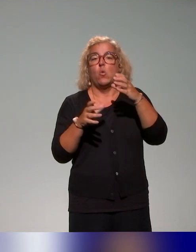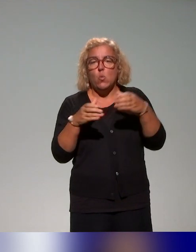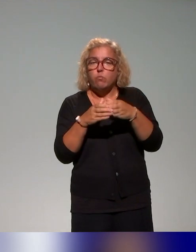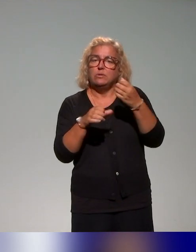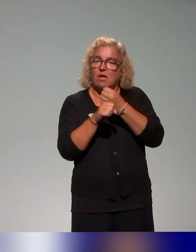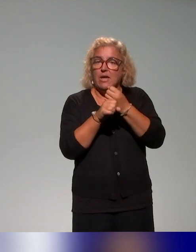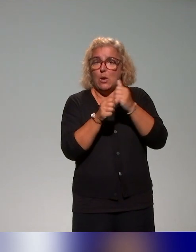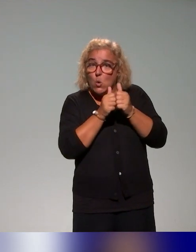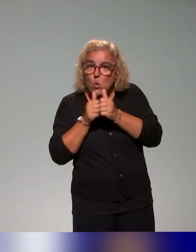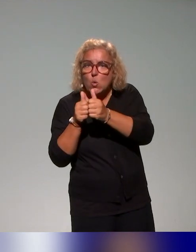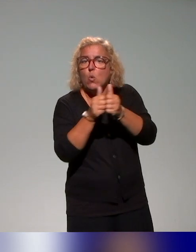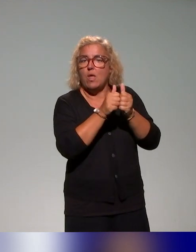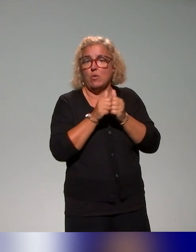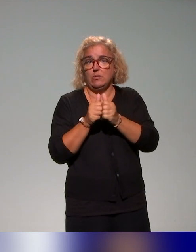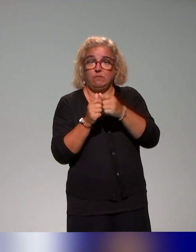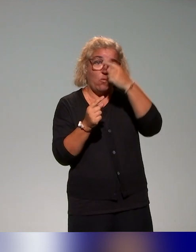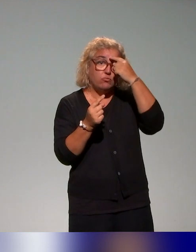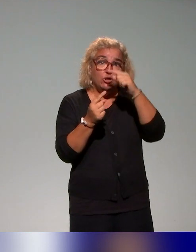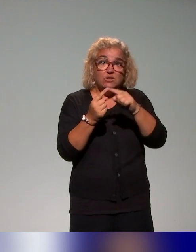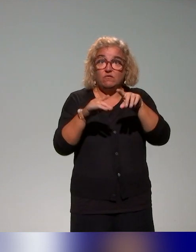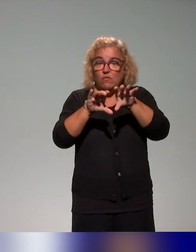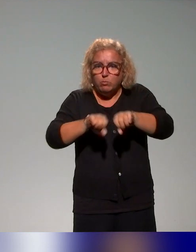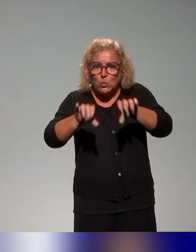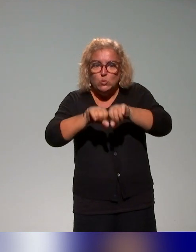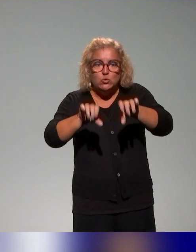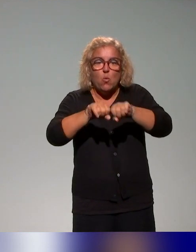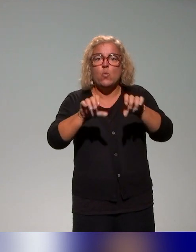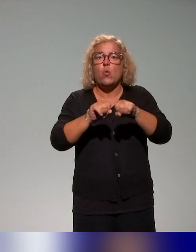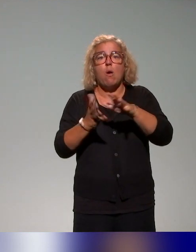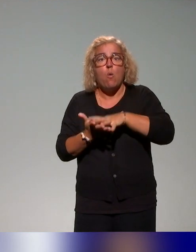pour essayer de produire des ressources, un ensemble de ressources